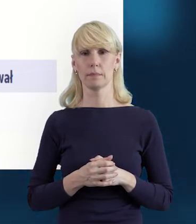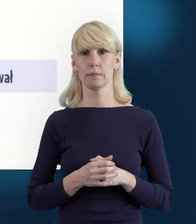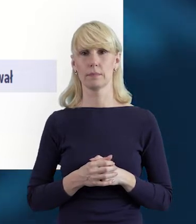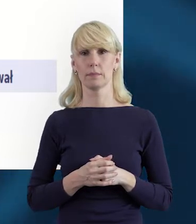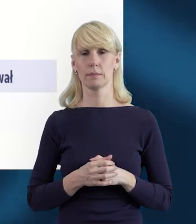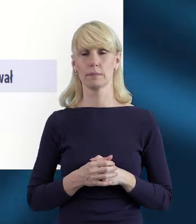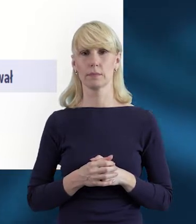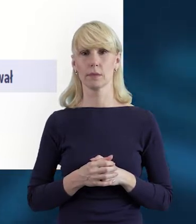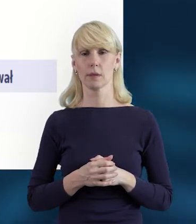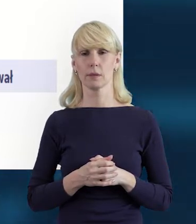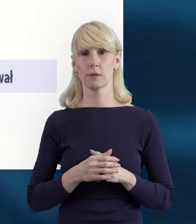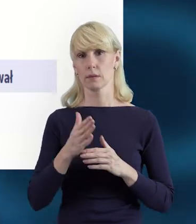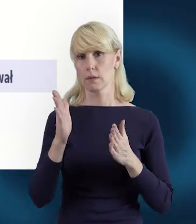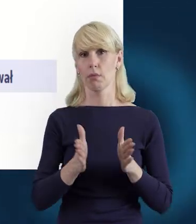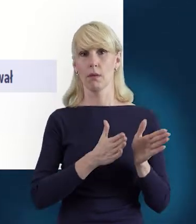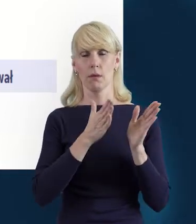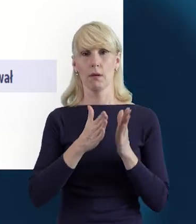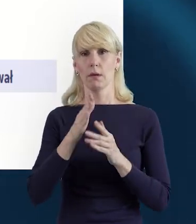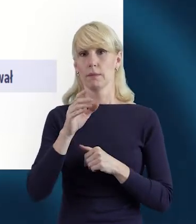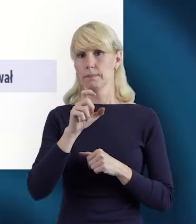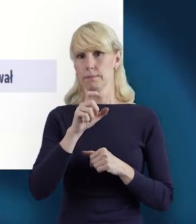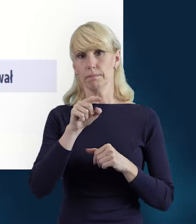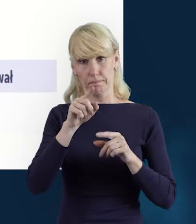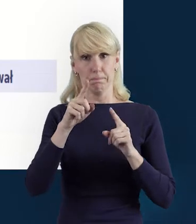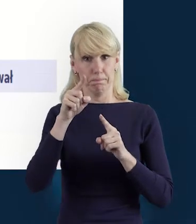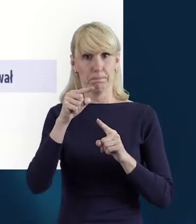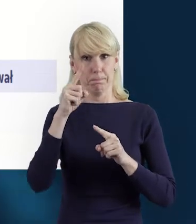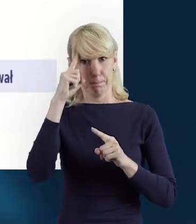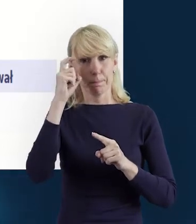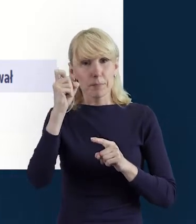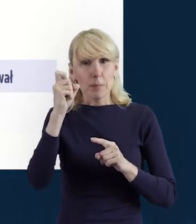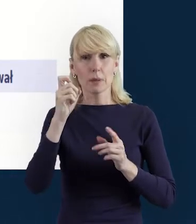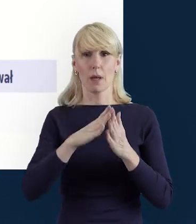Tak że po raz kolejny właśnie taką czujność tutaj wzmagam,